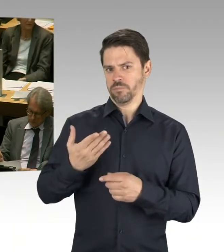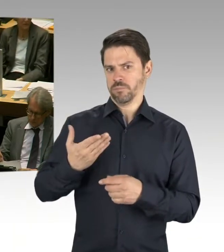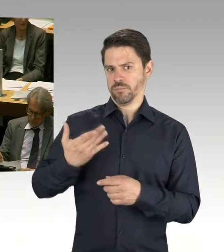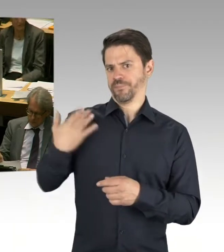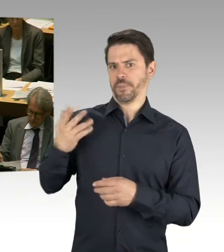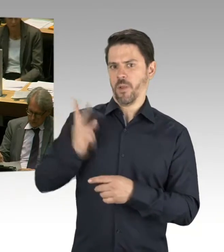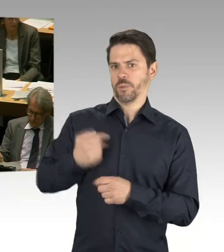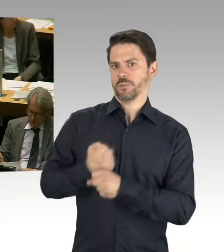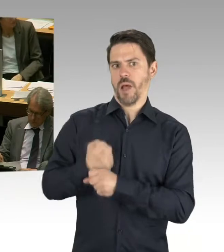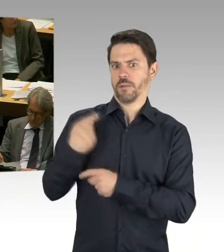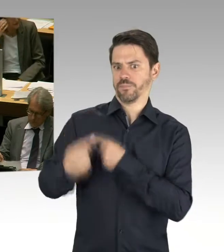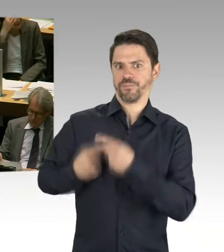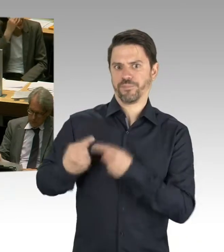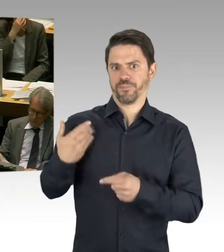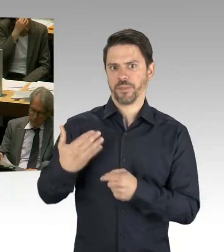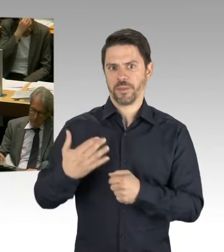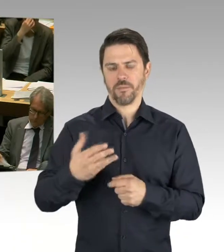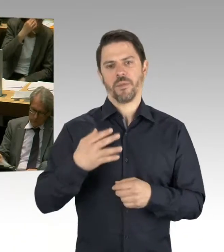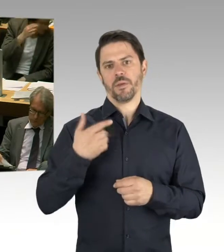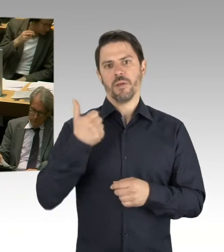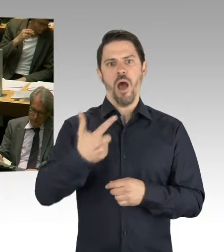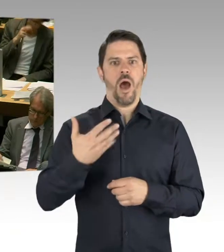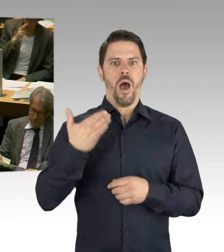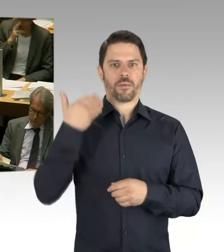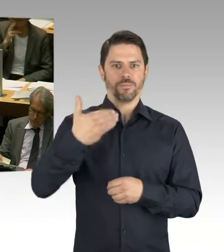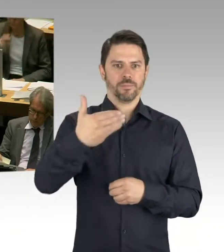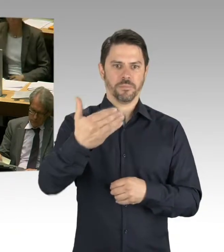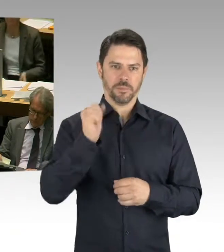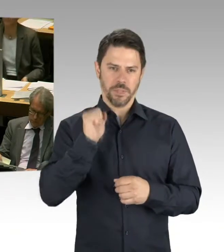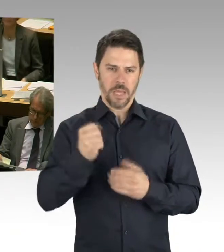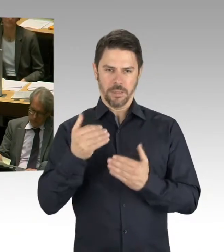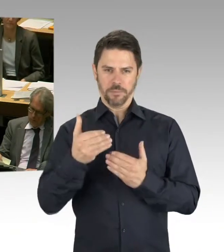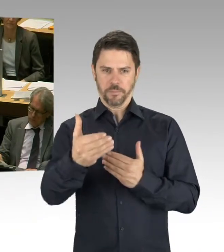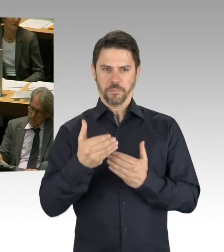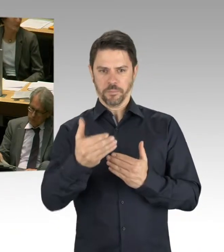was in zehn Jahren ist. Das ist für uns ein Thema, und wir werden, wenn Frau Lompscher